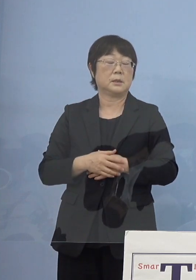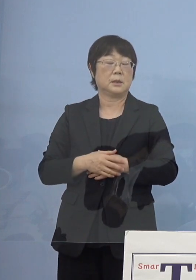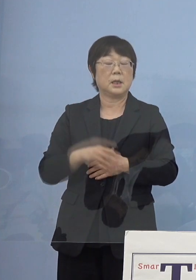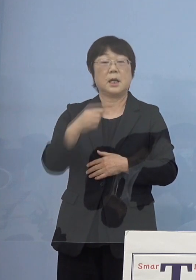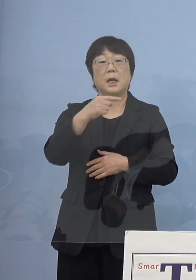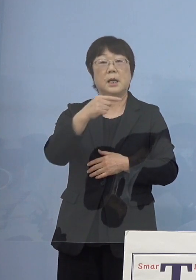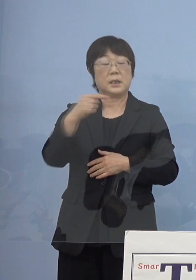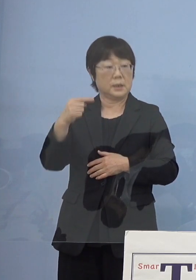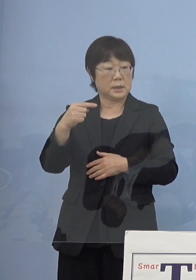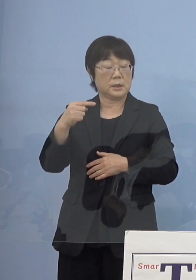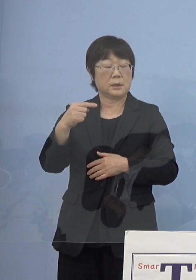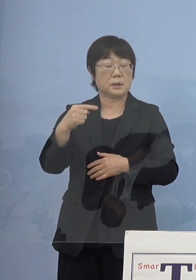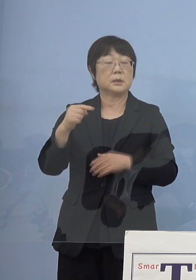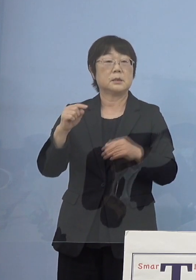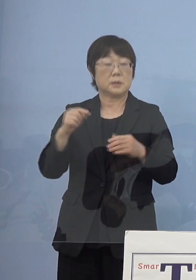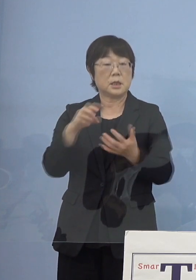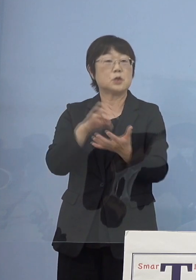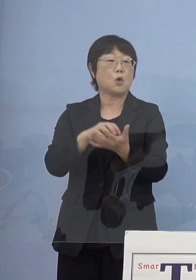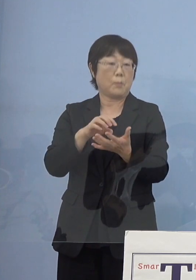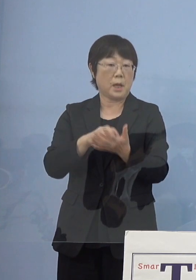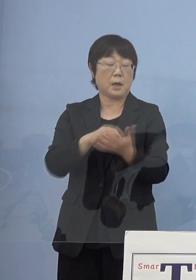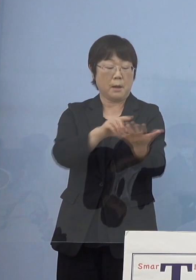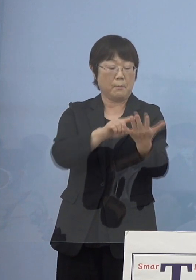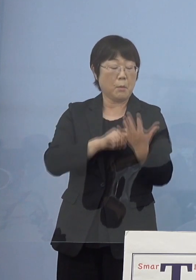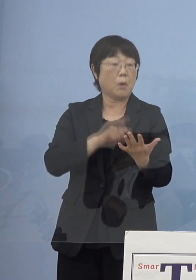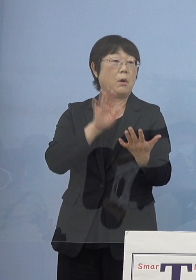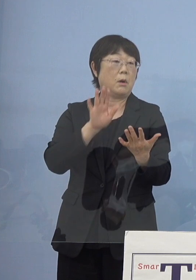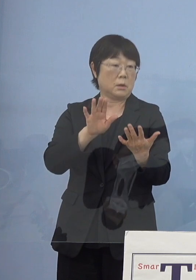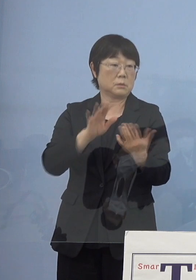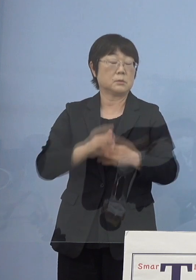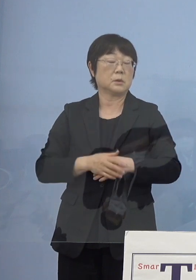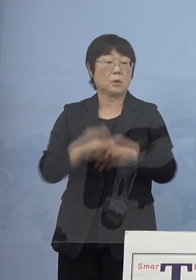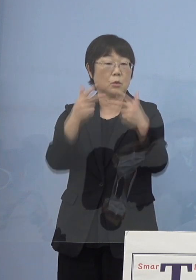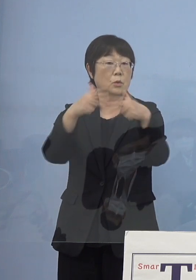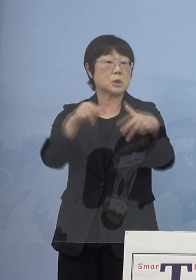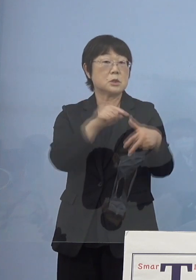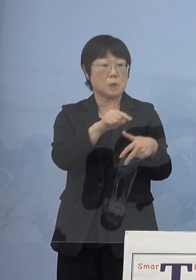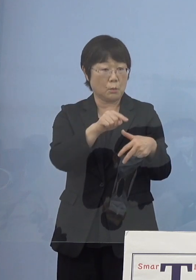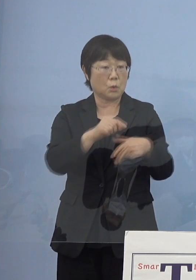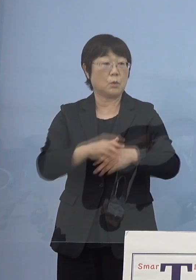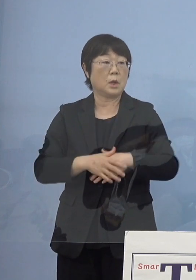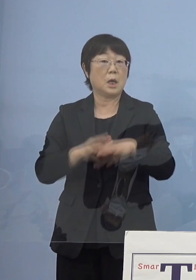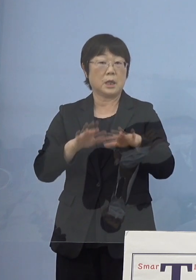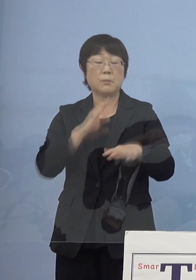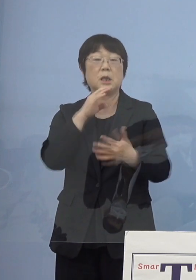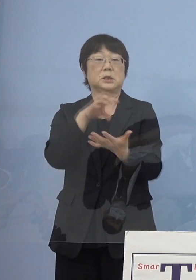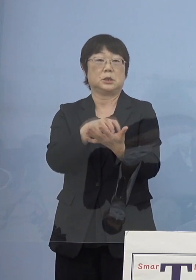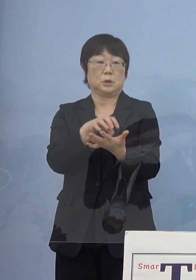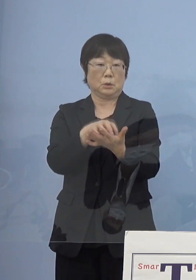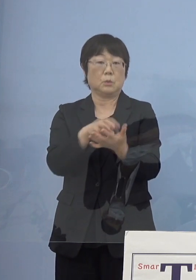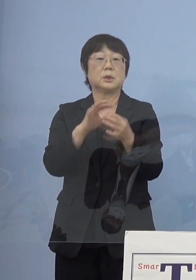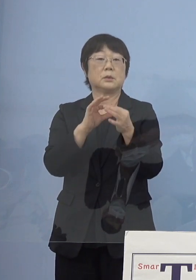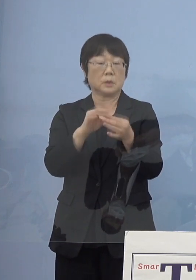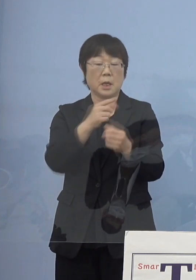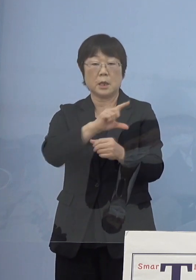これをたちどころに見せることが出来る このシステム、今実証ということで様々な点で